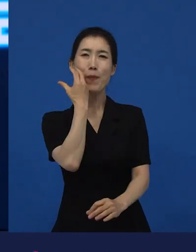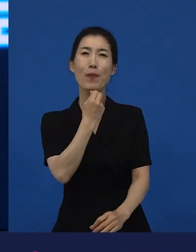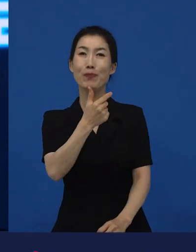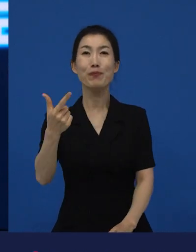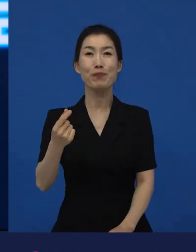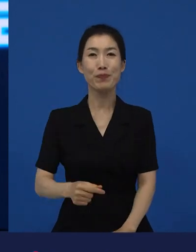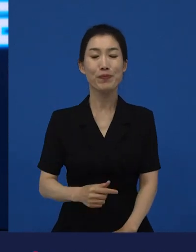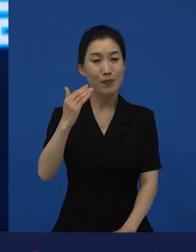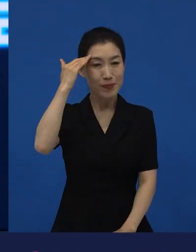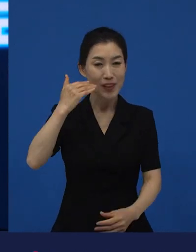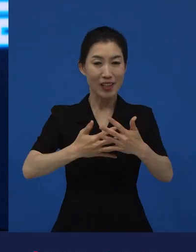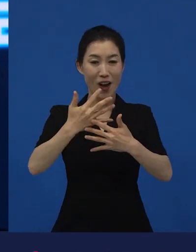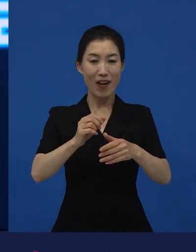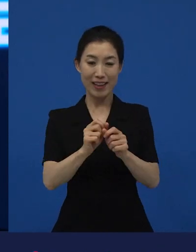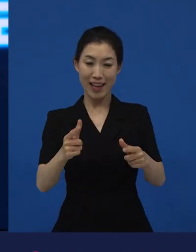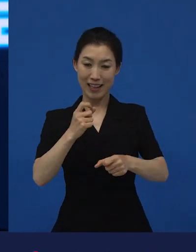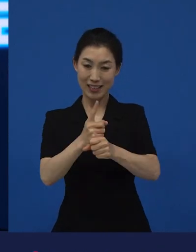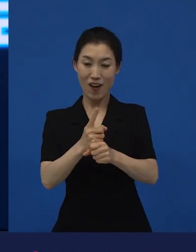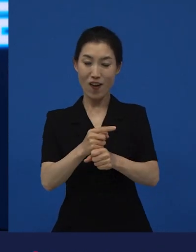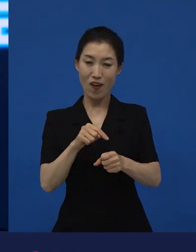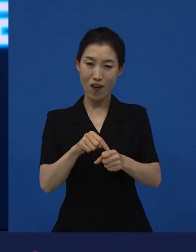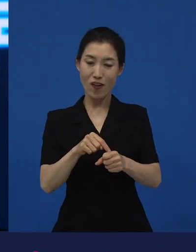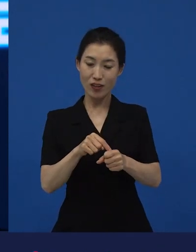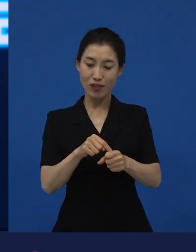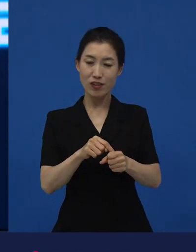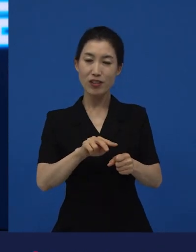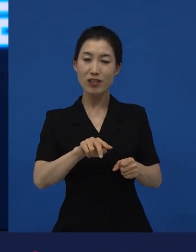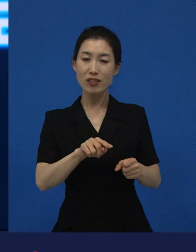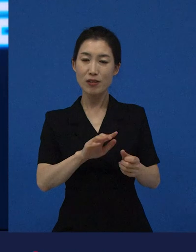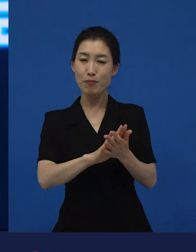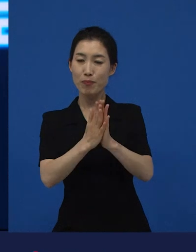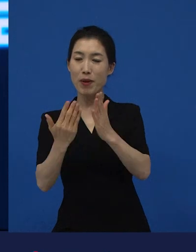한국 영화의 다양성은 결국은 문화다양성에 기여하게 되고